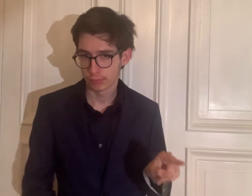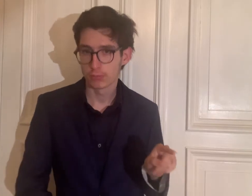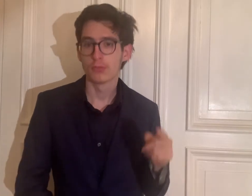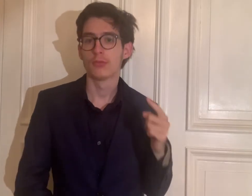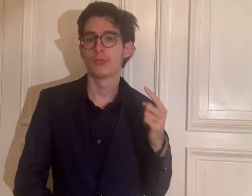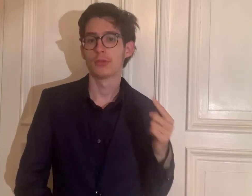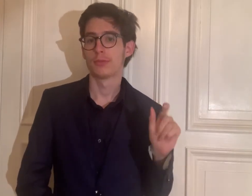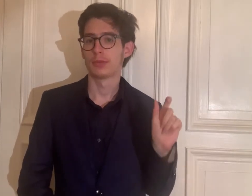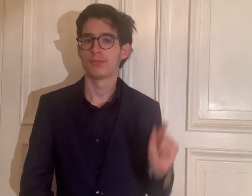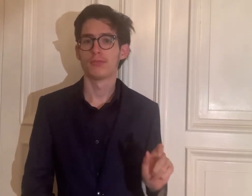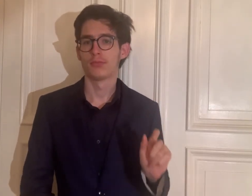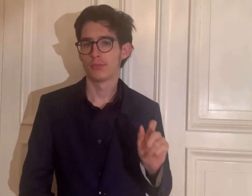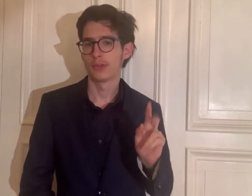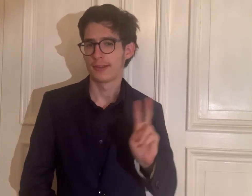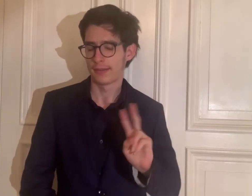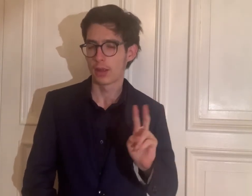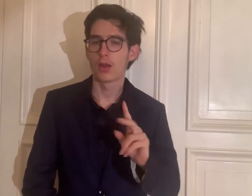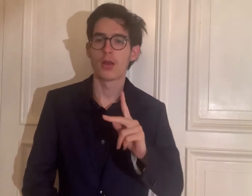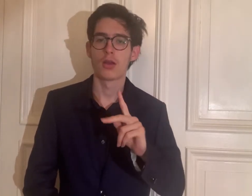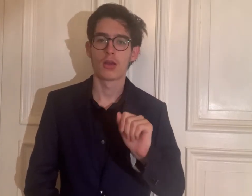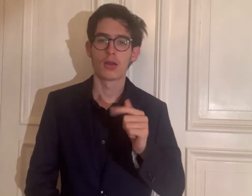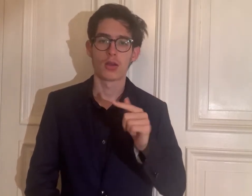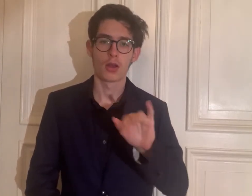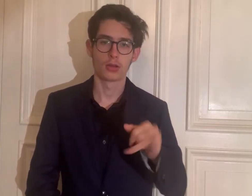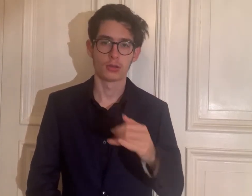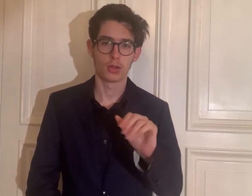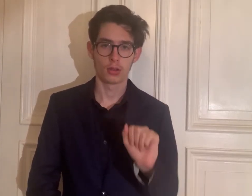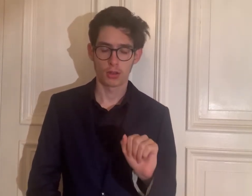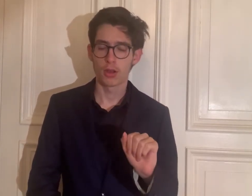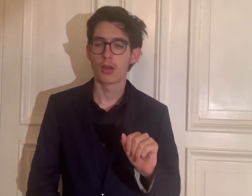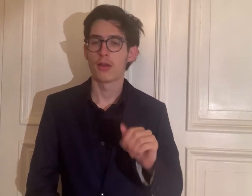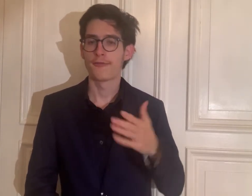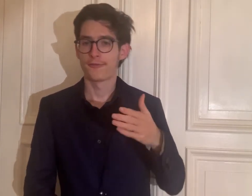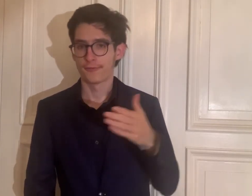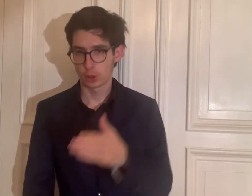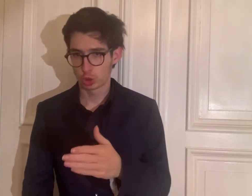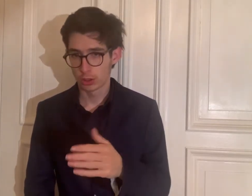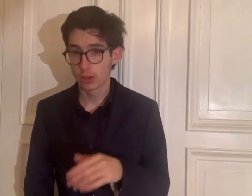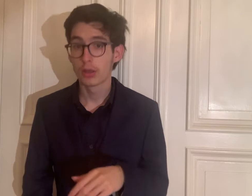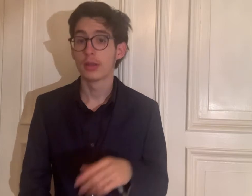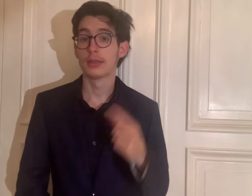Das ist Katja Fischer.